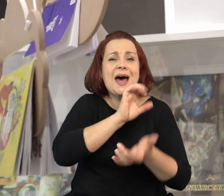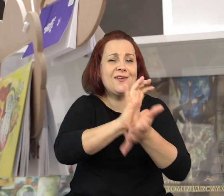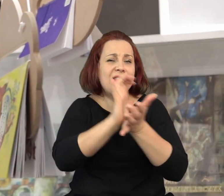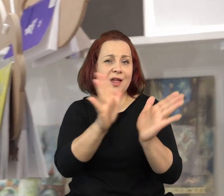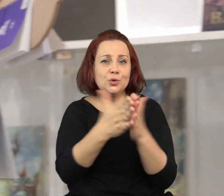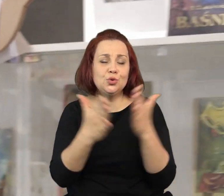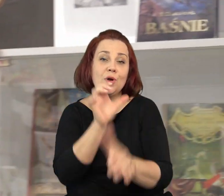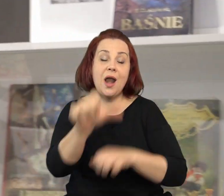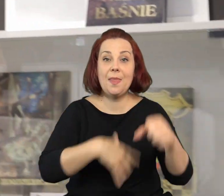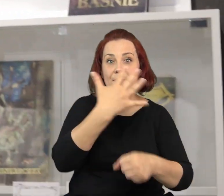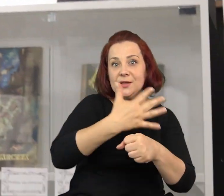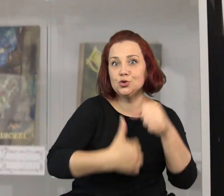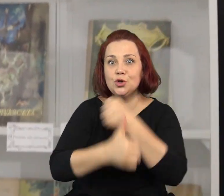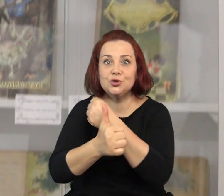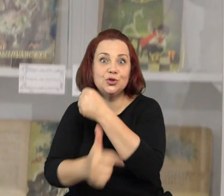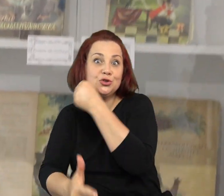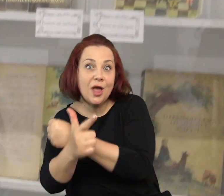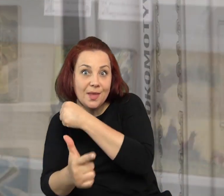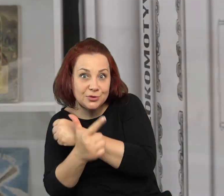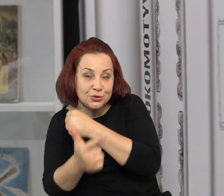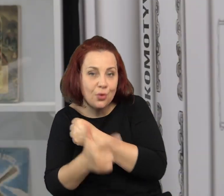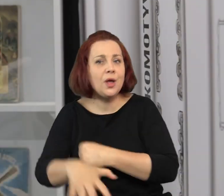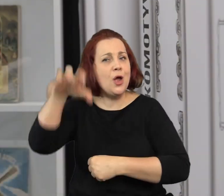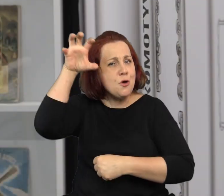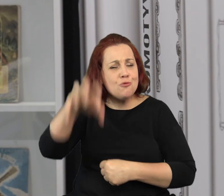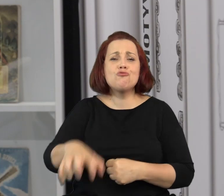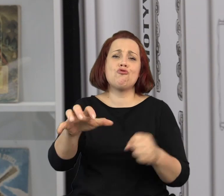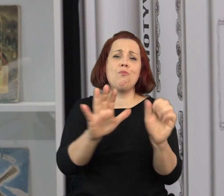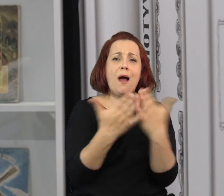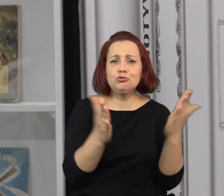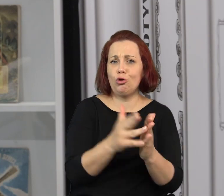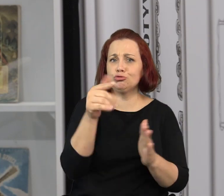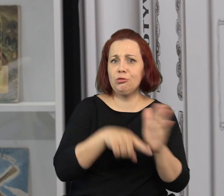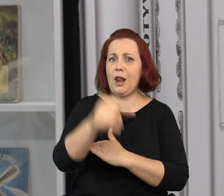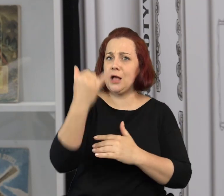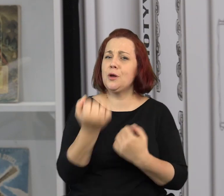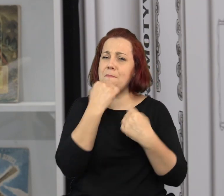Za mną w gablotce znajdują się stare wydania książek z lat 50- tych 60- tych 70- tych.